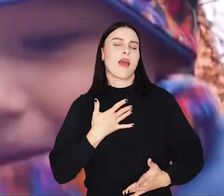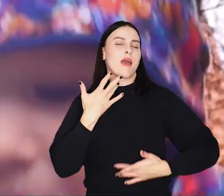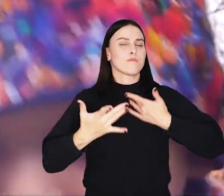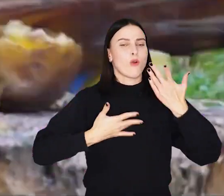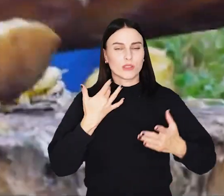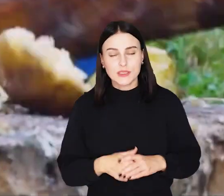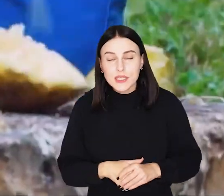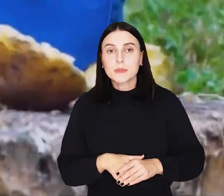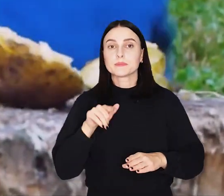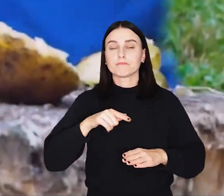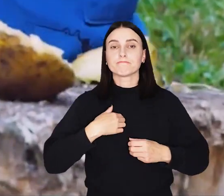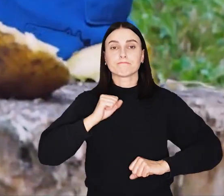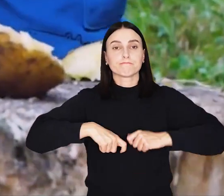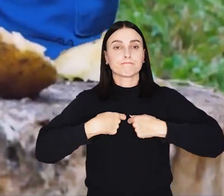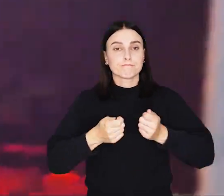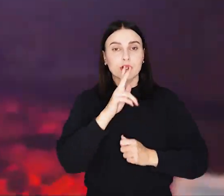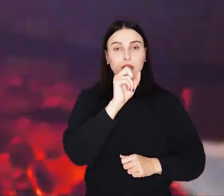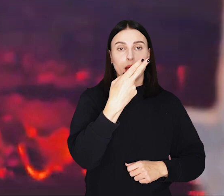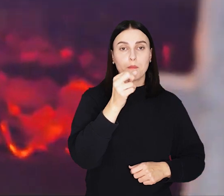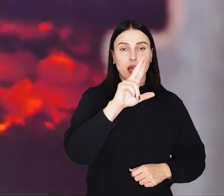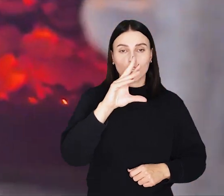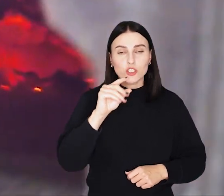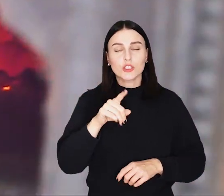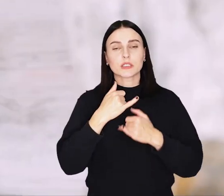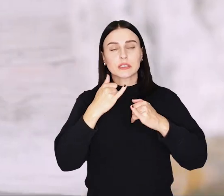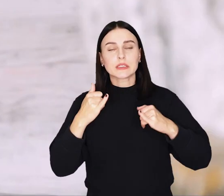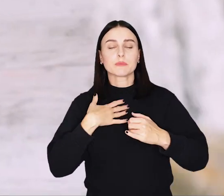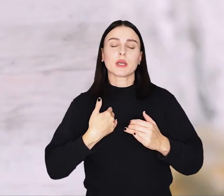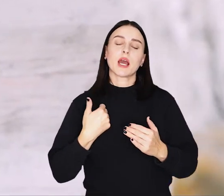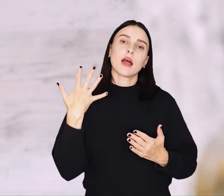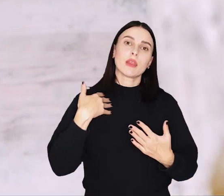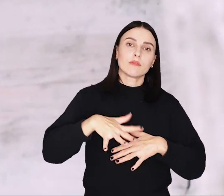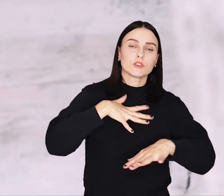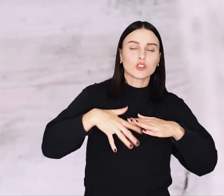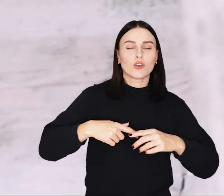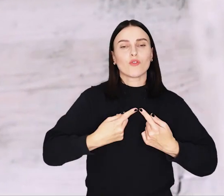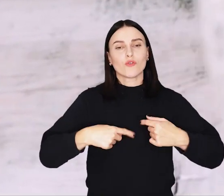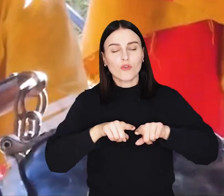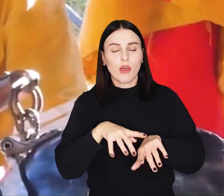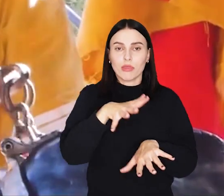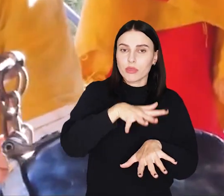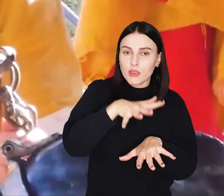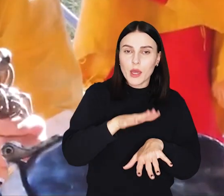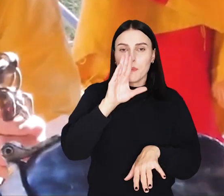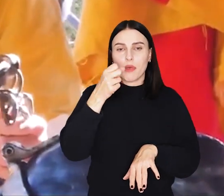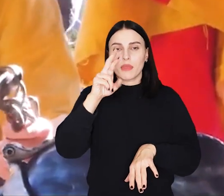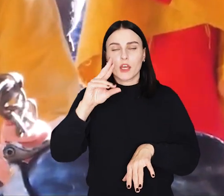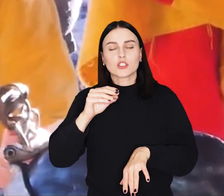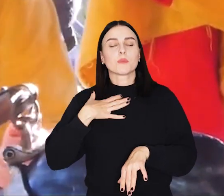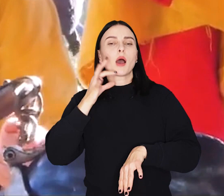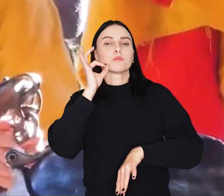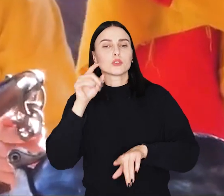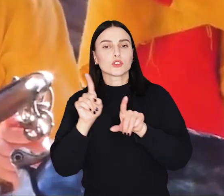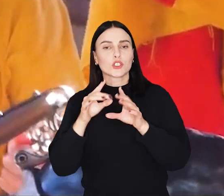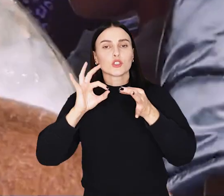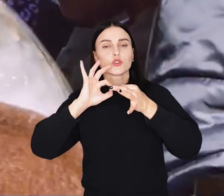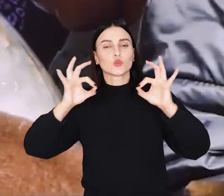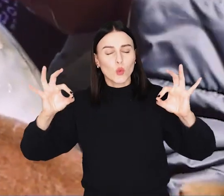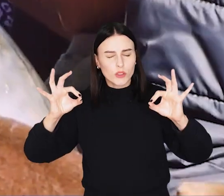Na jarmarku swoje towary wystawiają kramarze oraz przedstawiciele rzemiosł dawnych, m.in. tkacze, bednarze, pszczelarze, złotnicy.